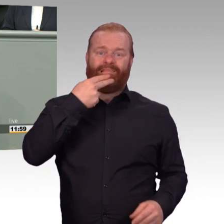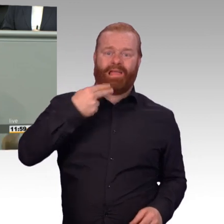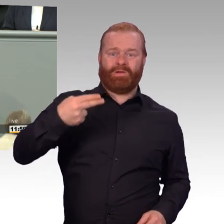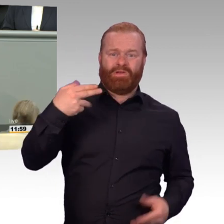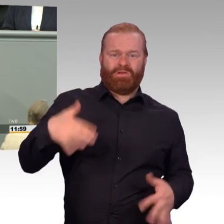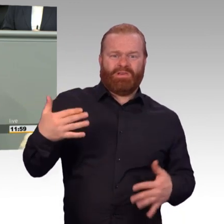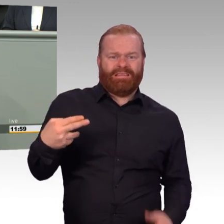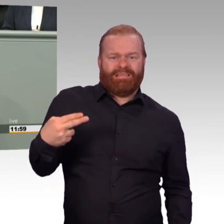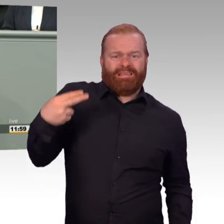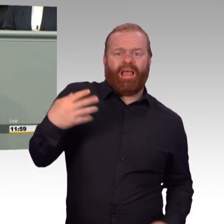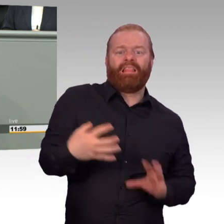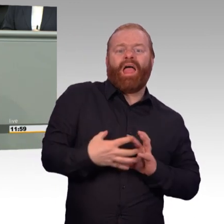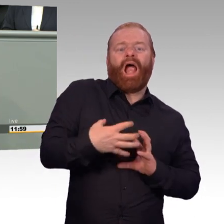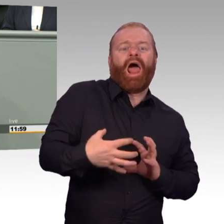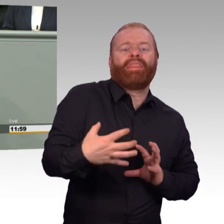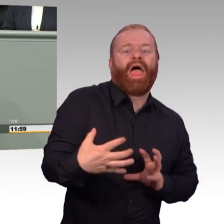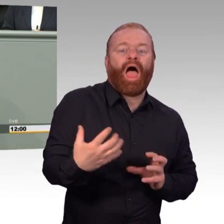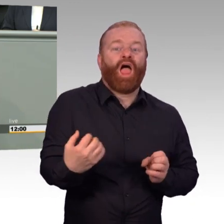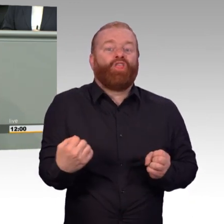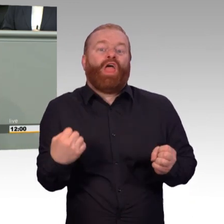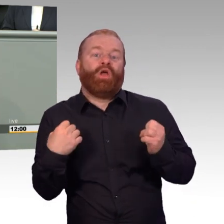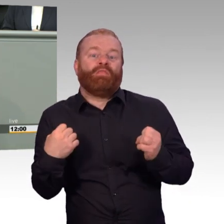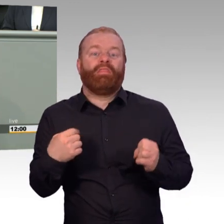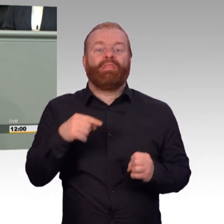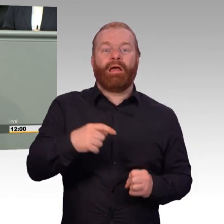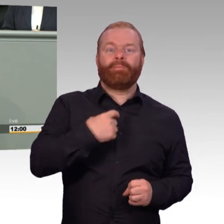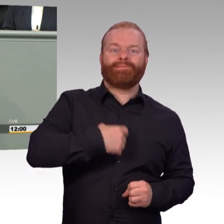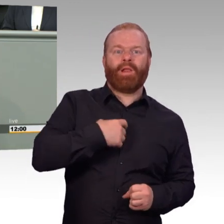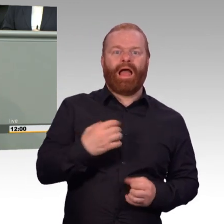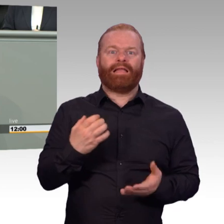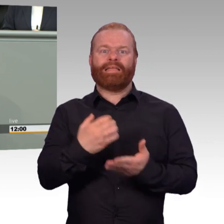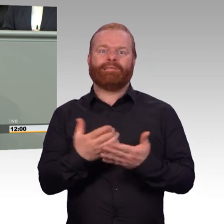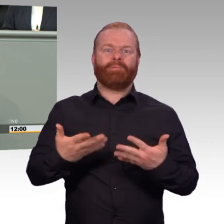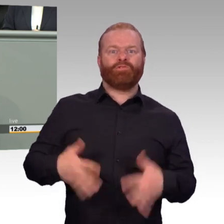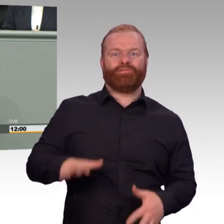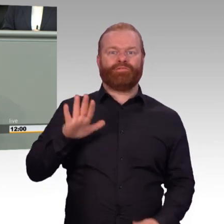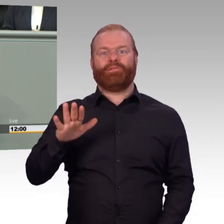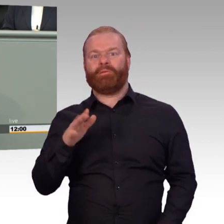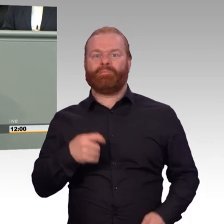Sie wissen genau, dass wir noch lange nicht da sind, wo wir eigentlich schon lange hätten sein sollen. Gerade nach 18 Jahren Afghanistan beschränkt